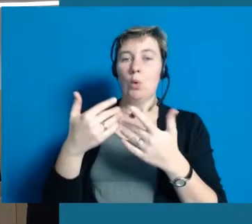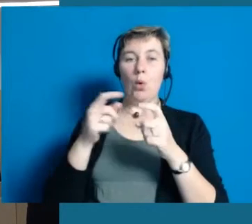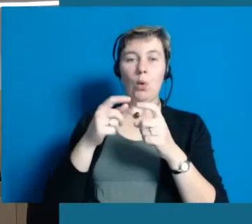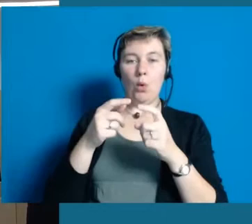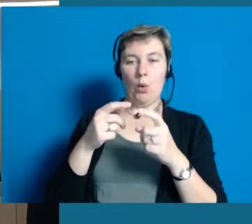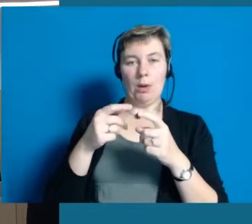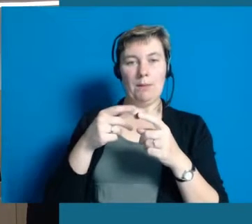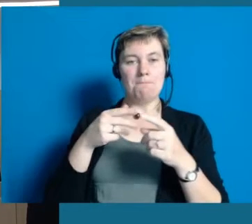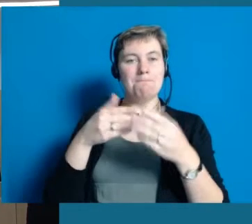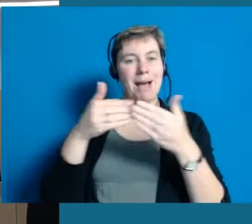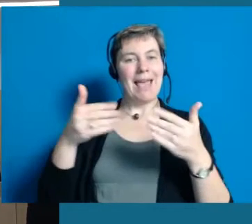und das wird auch noch eine ganze Weile dauern,